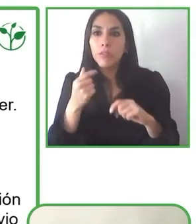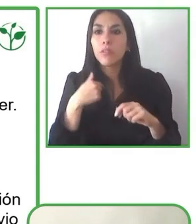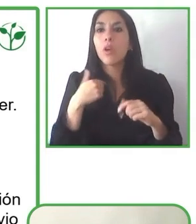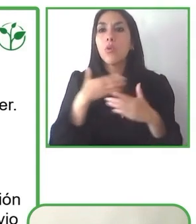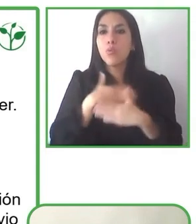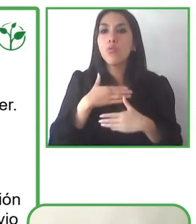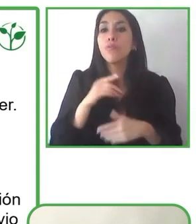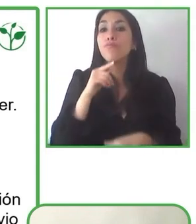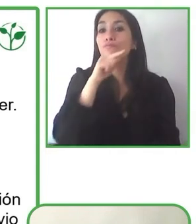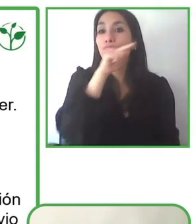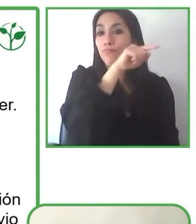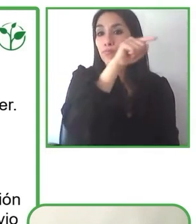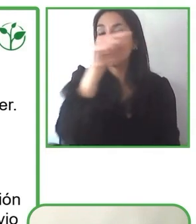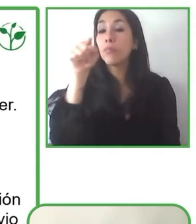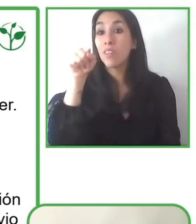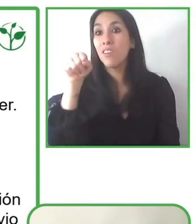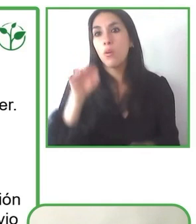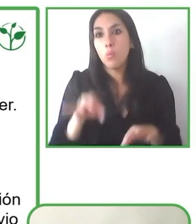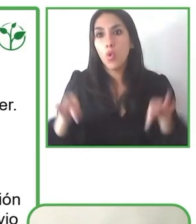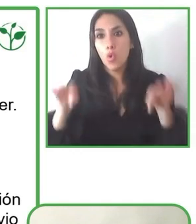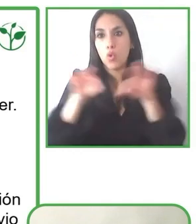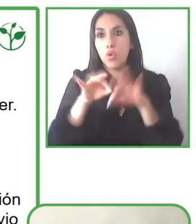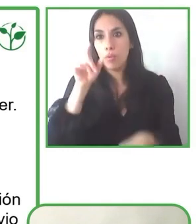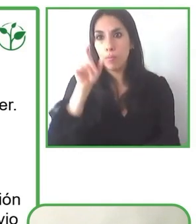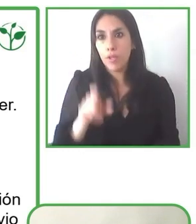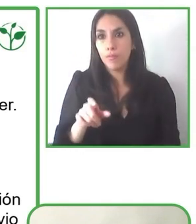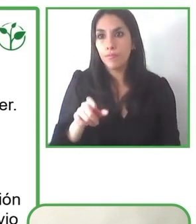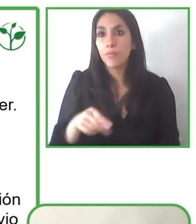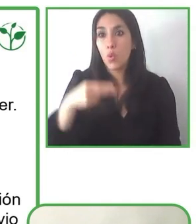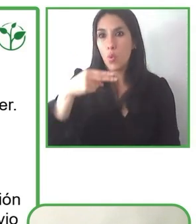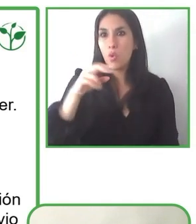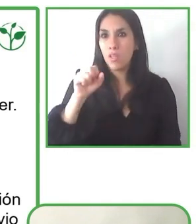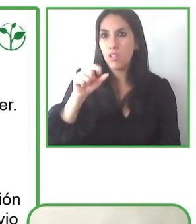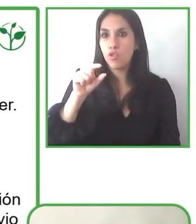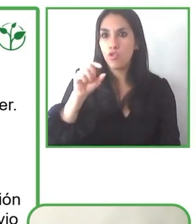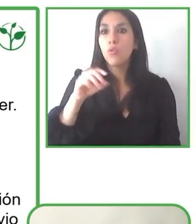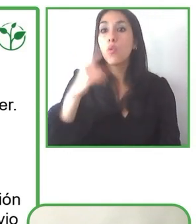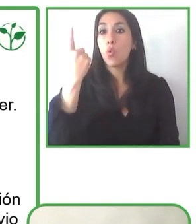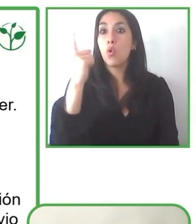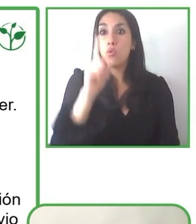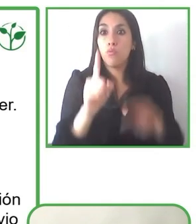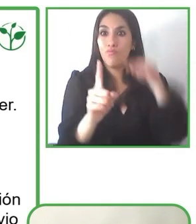atrasados, yo creo que sin lugar a dudas estamos preparados para ofrecer turismo